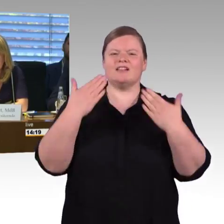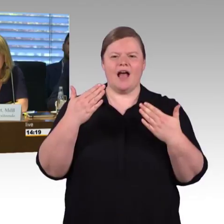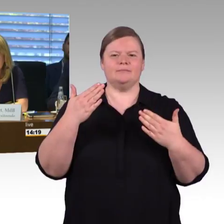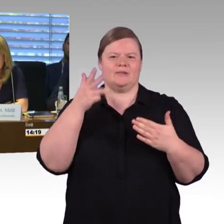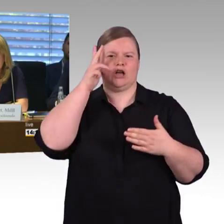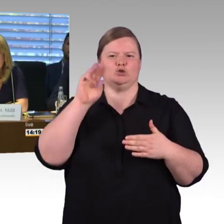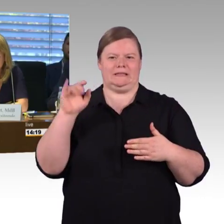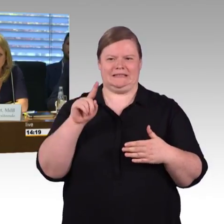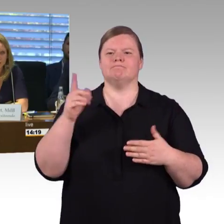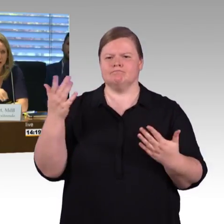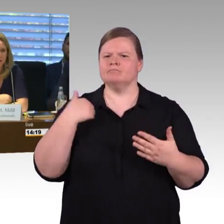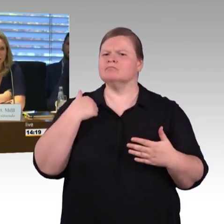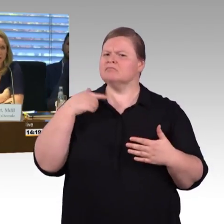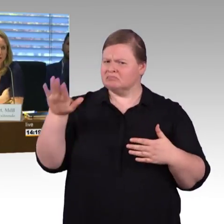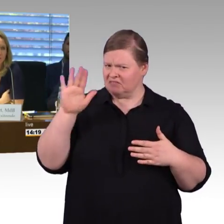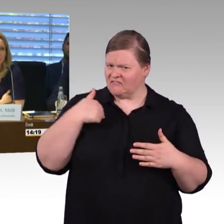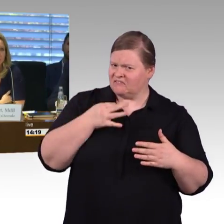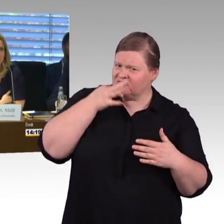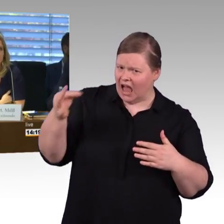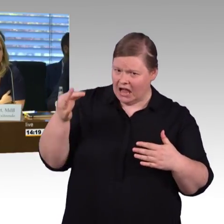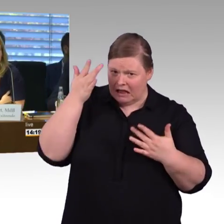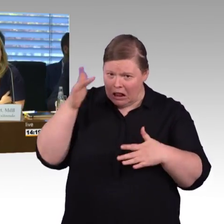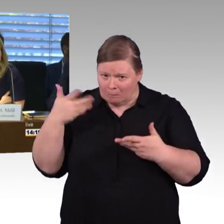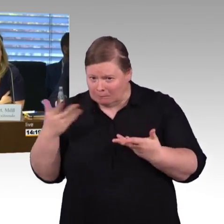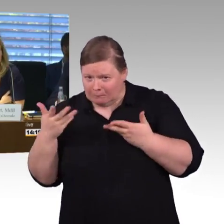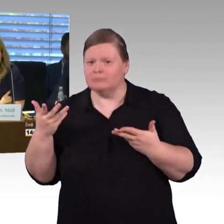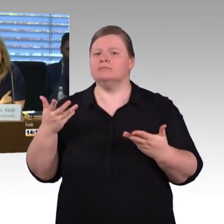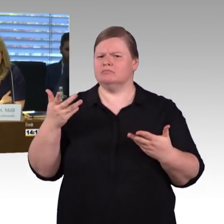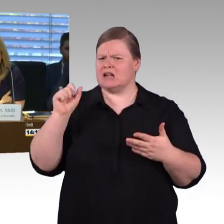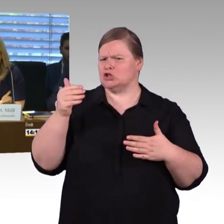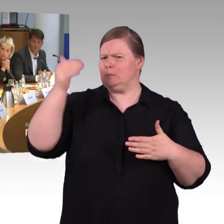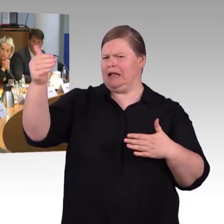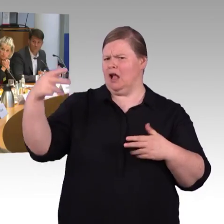Aber sonst würde ich jetzt bitte Herrn Schwarz das Wort geben. (Rednerwechsel) Sehr geehrte Damen und Herren,